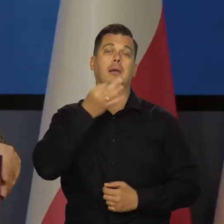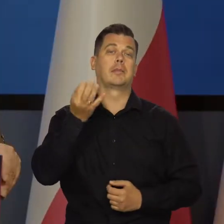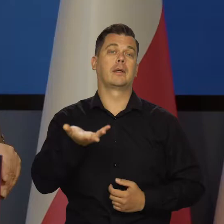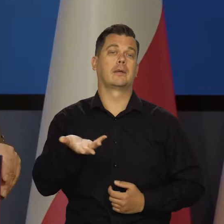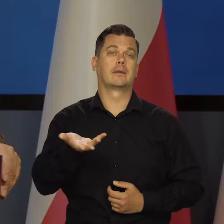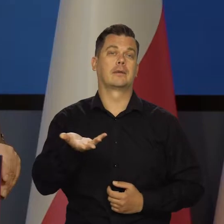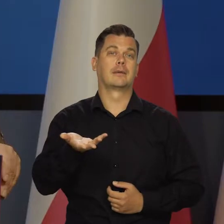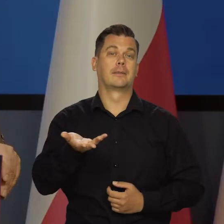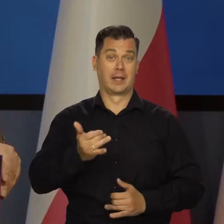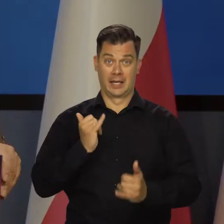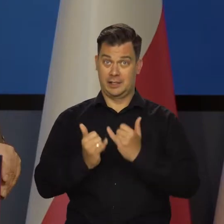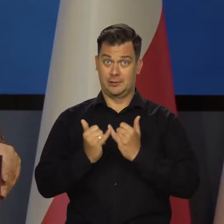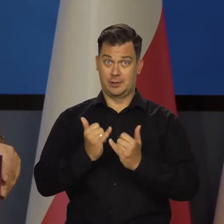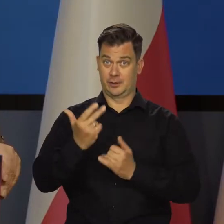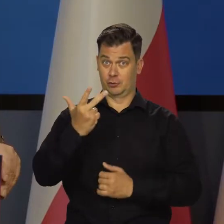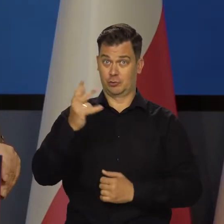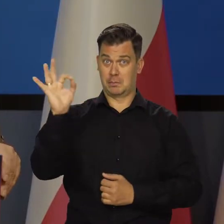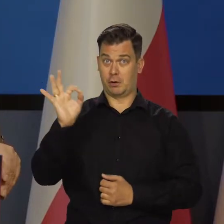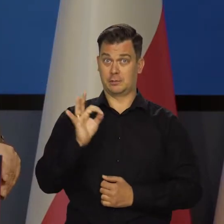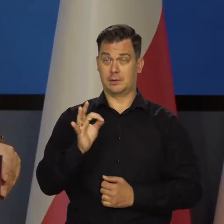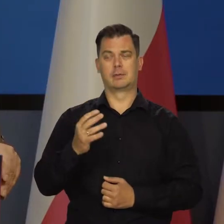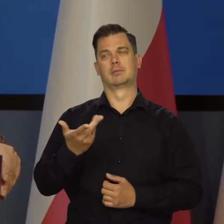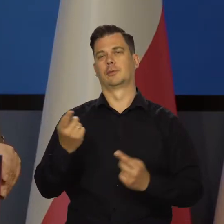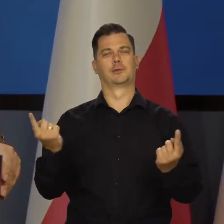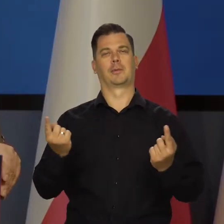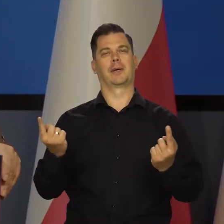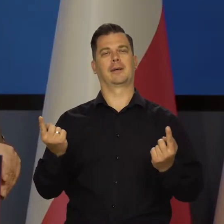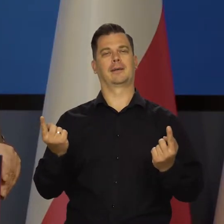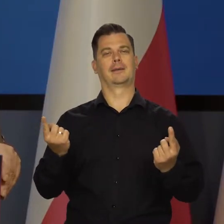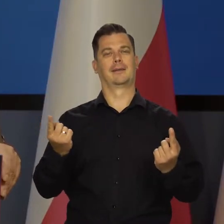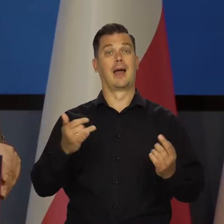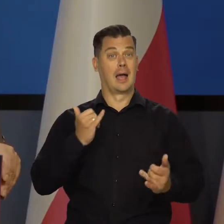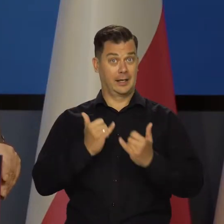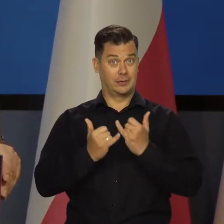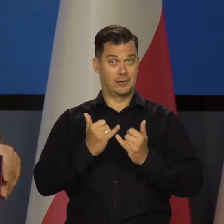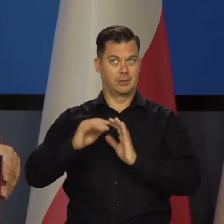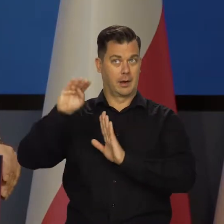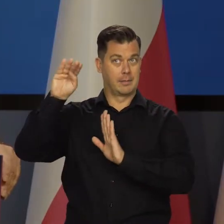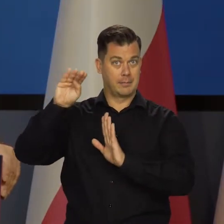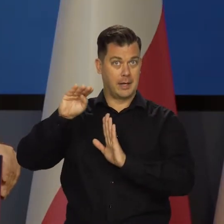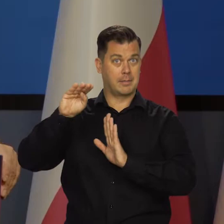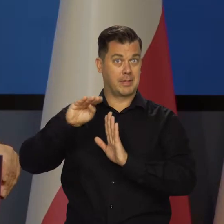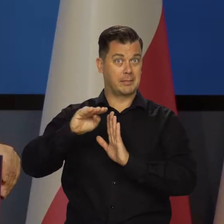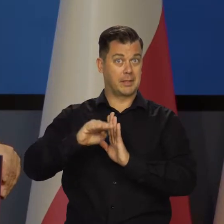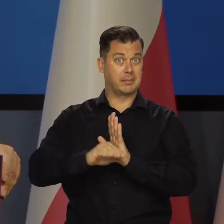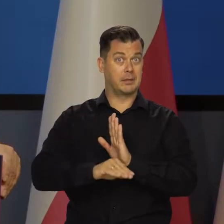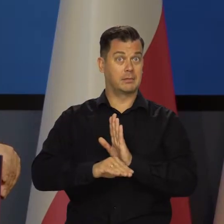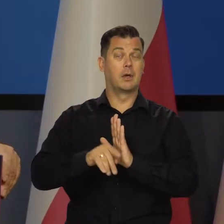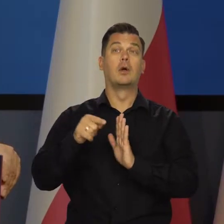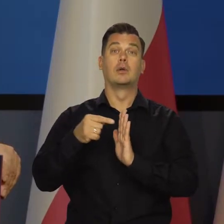A może będzie lepiej. Gdyby było 3 proc., to oczywiście byłoby świetnie i w miarę tego, jak będziemy schodzić z tą inflacją,